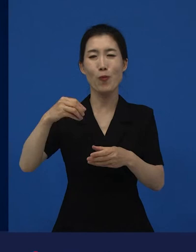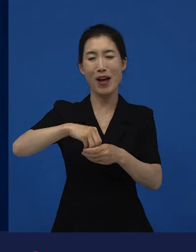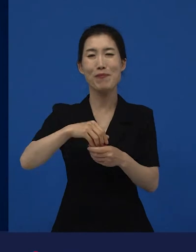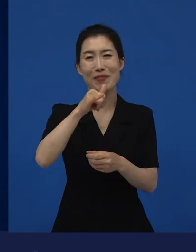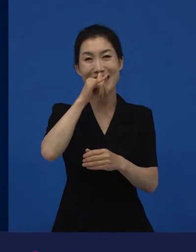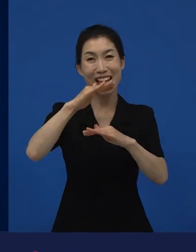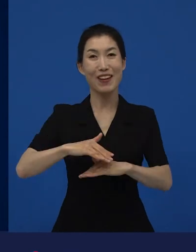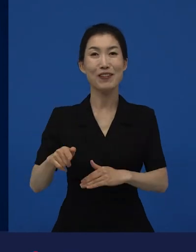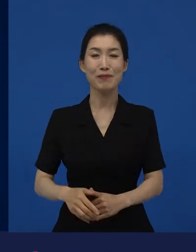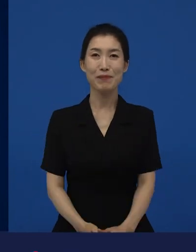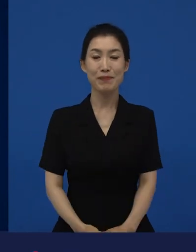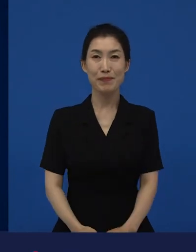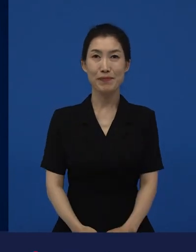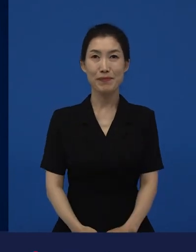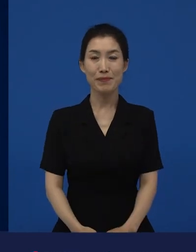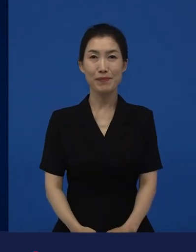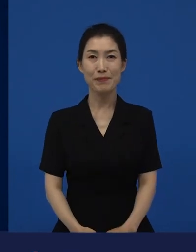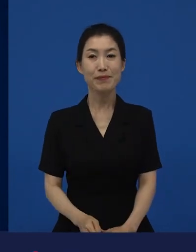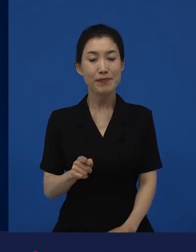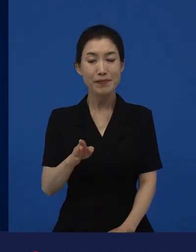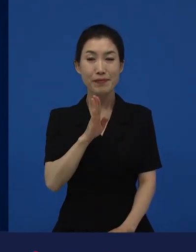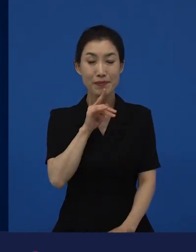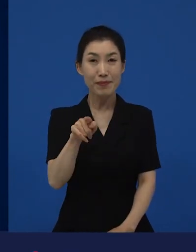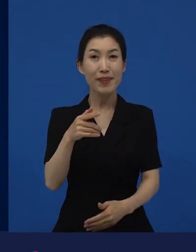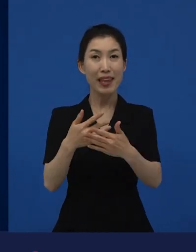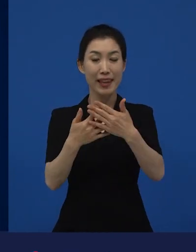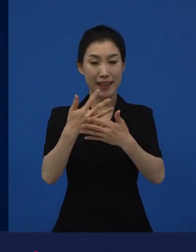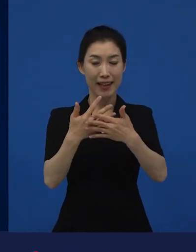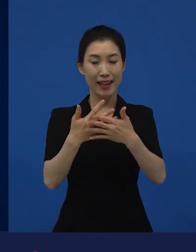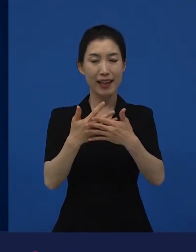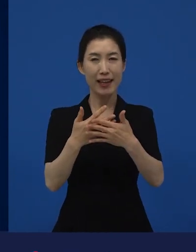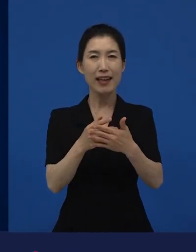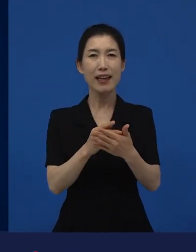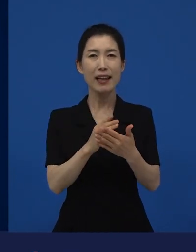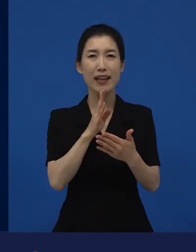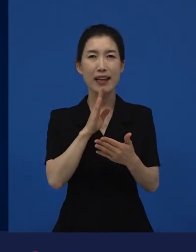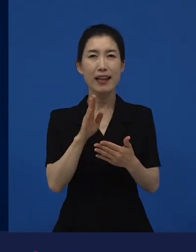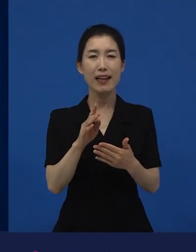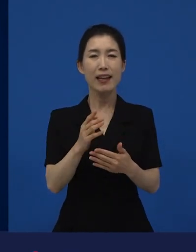이 영화는 사실은 관동대지진